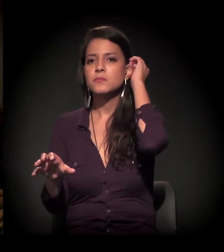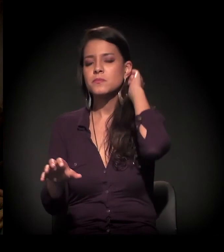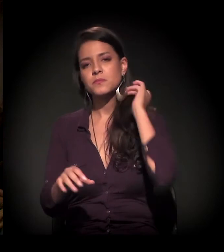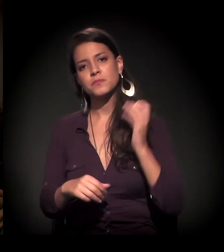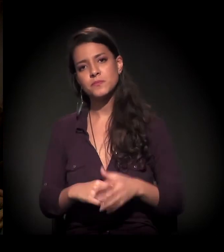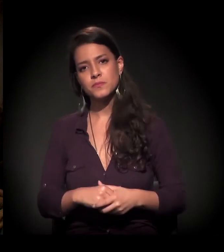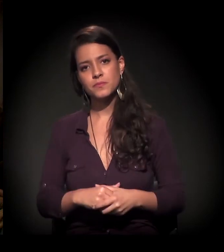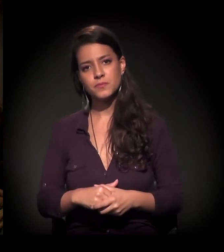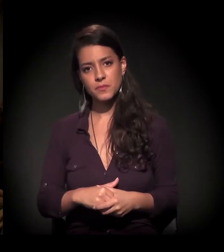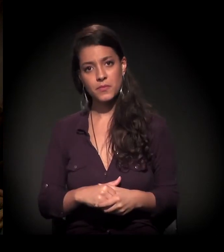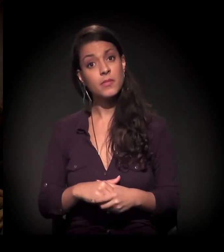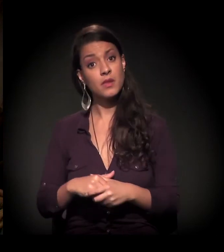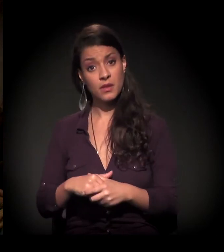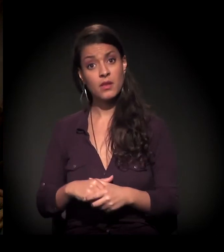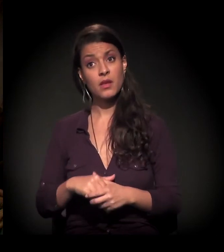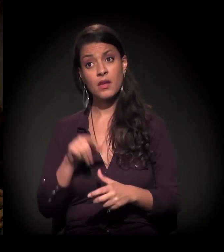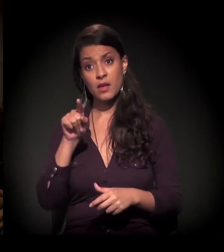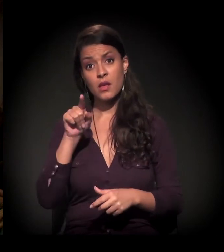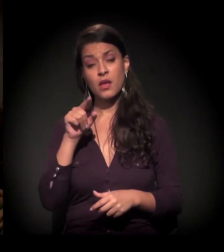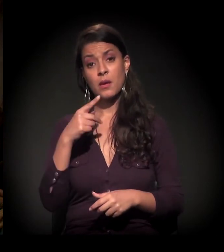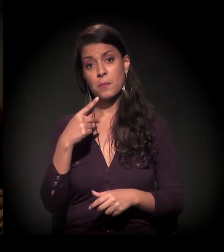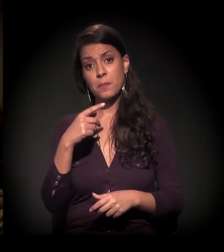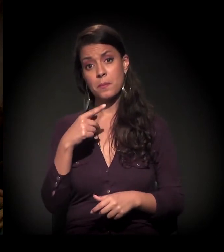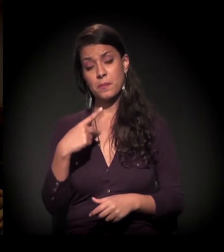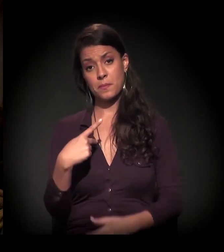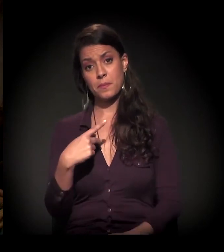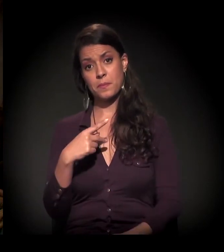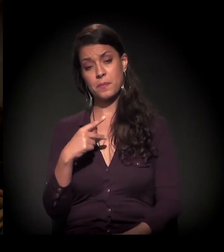E, em relação a essa questão que o Pedro levanta,